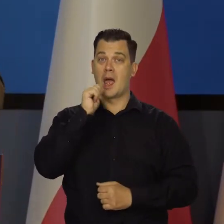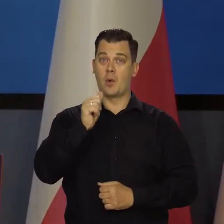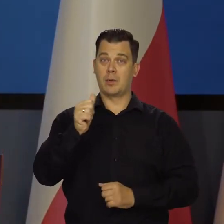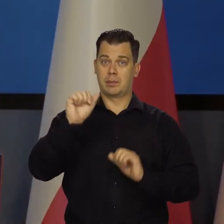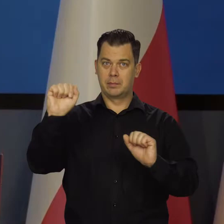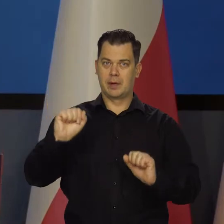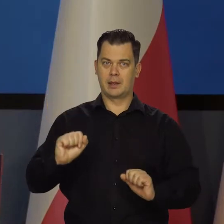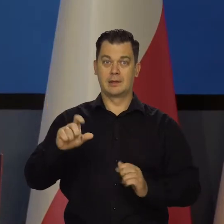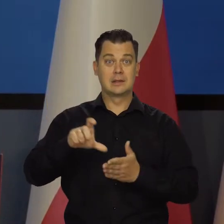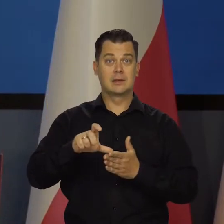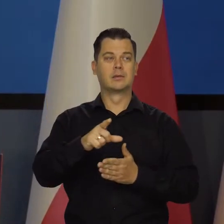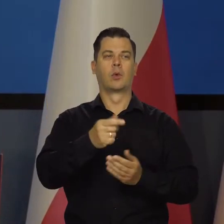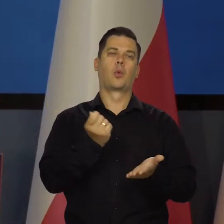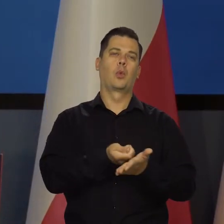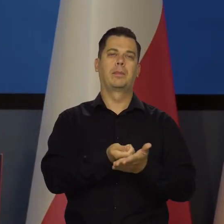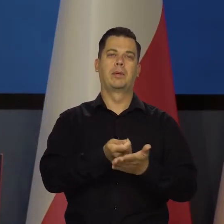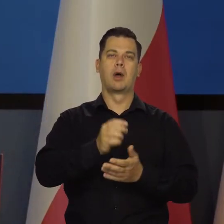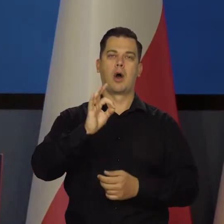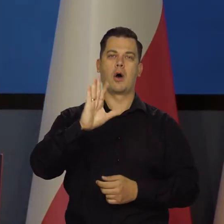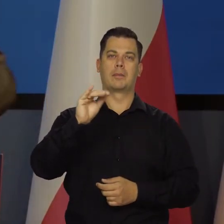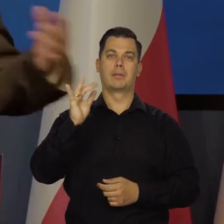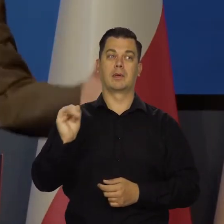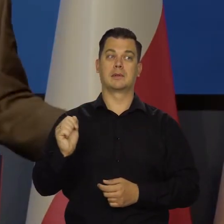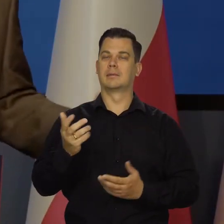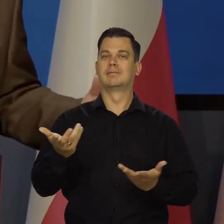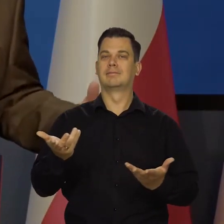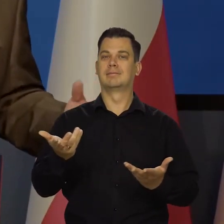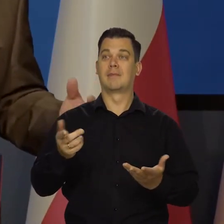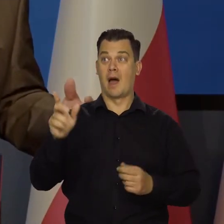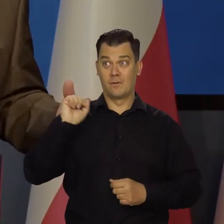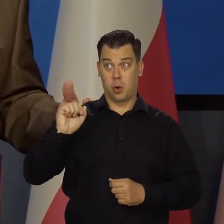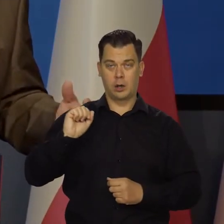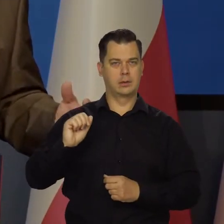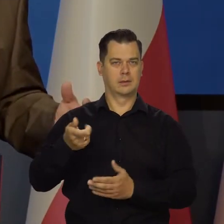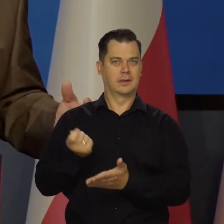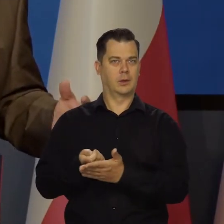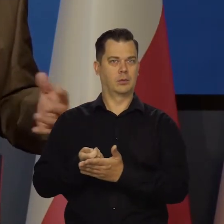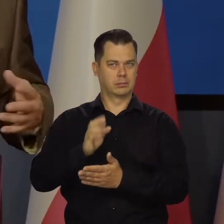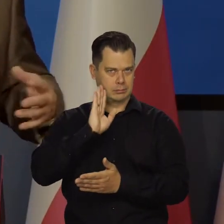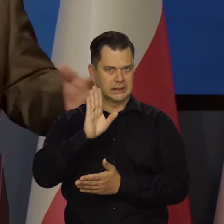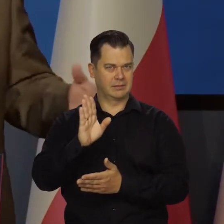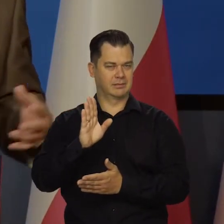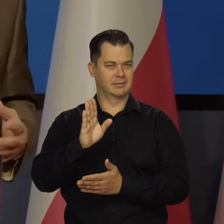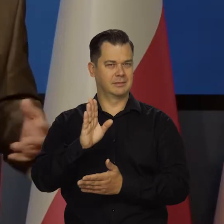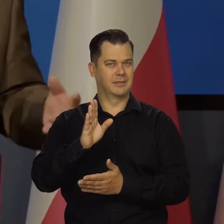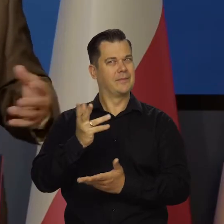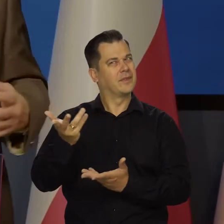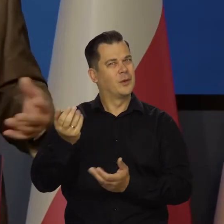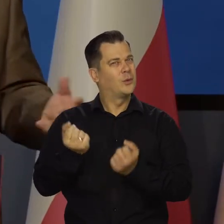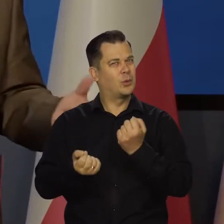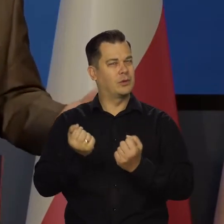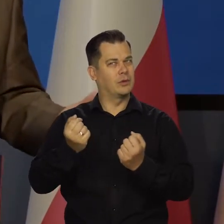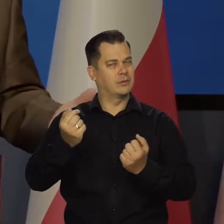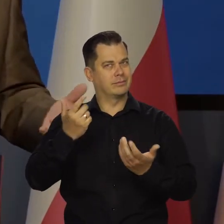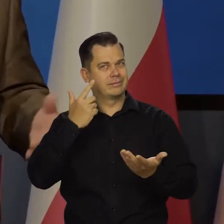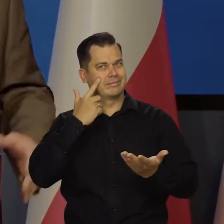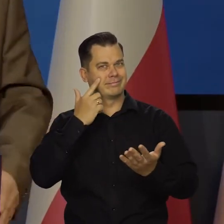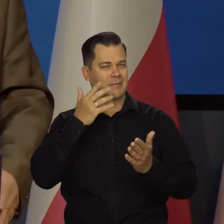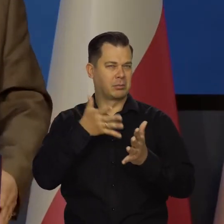przestał kupować papiery nowe, ale włoskich nie. W ogóle taki nieprzewidziany właściwie do tej pory i nie wiem,